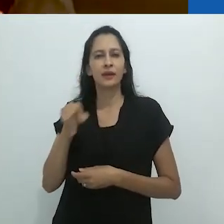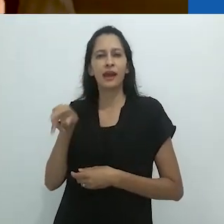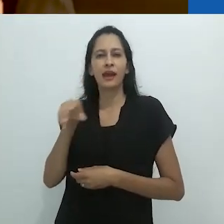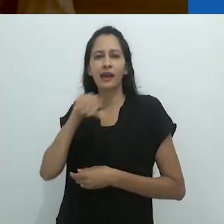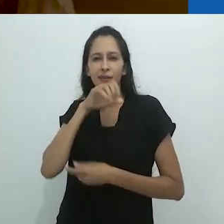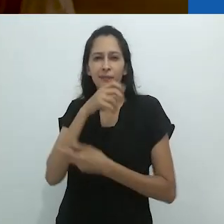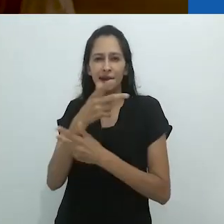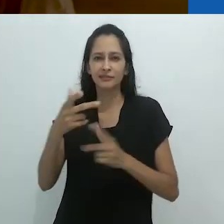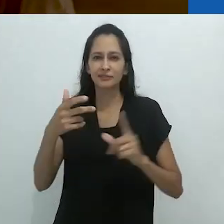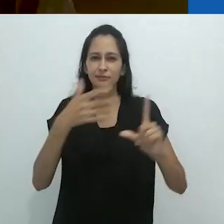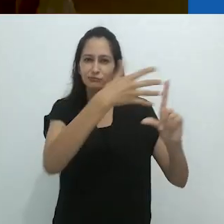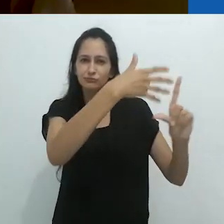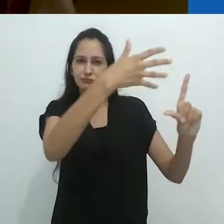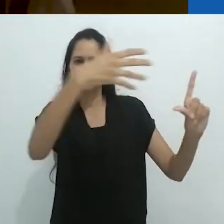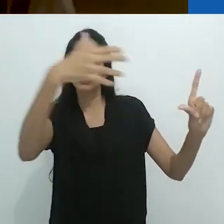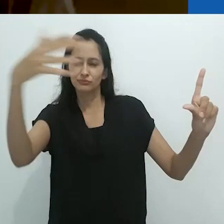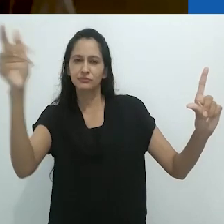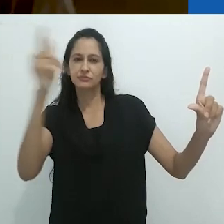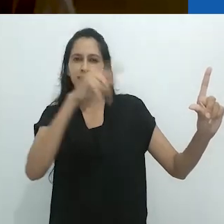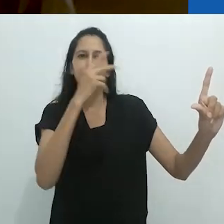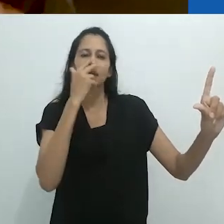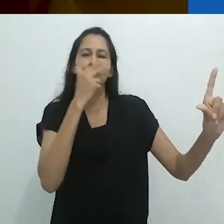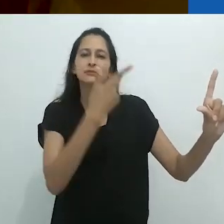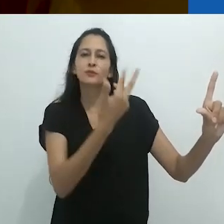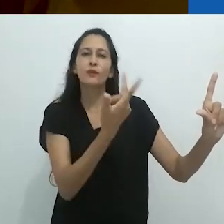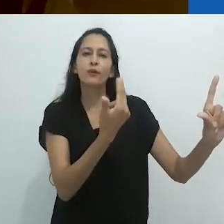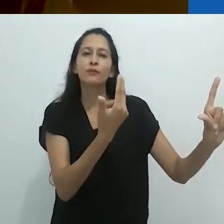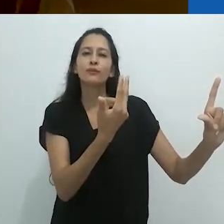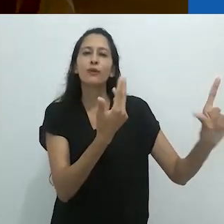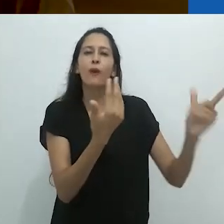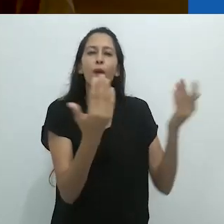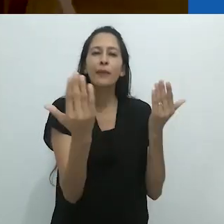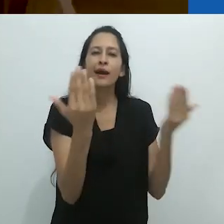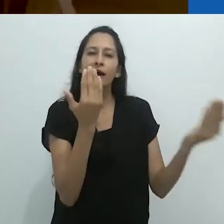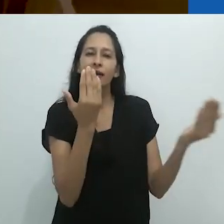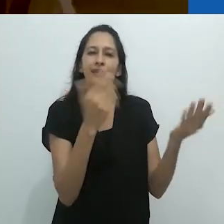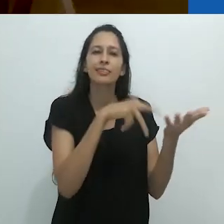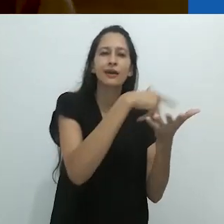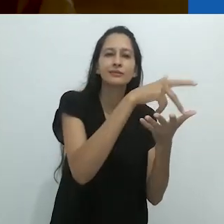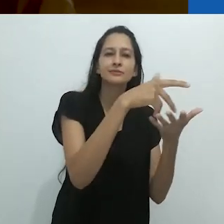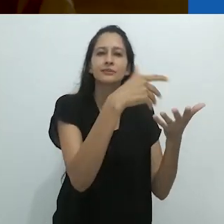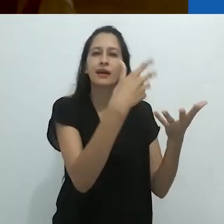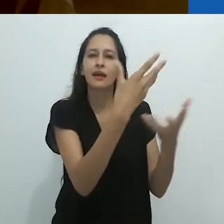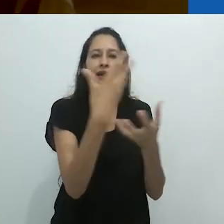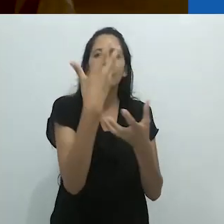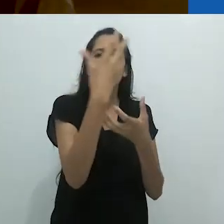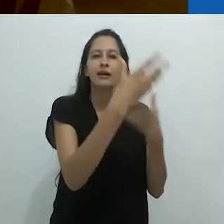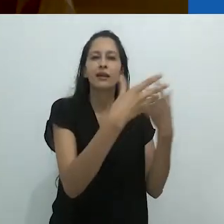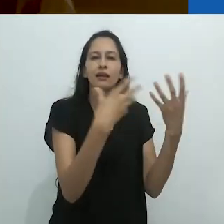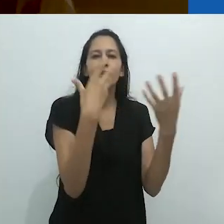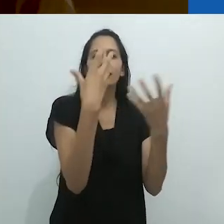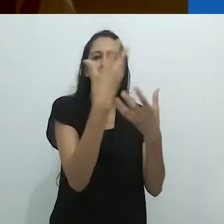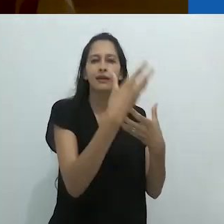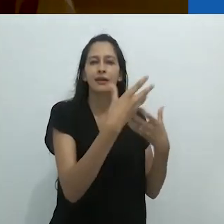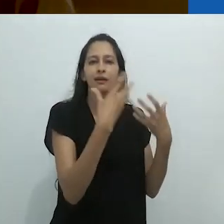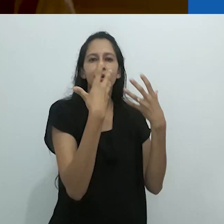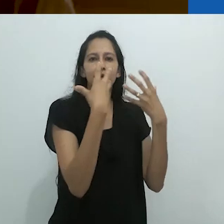pois em minha memória os animais coloridos de giz dançam no palco.